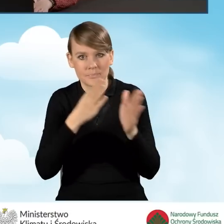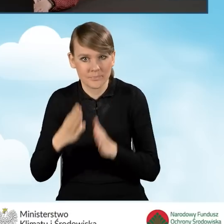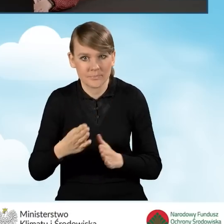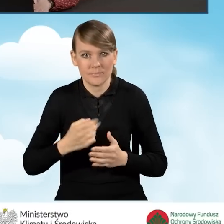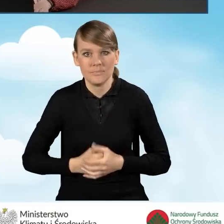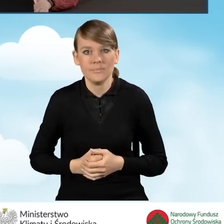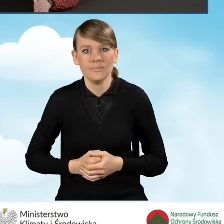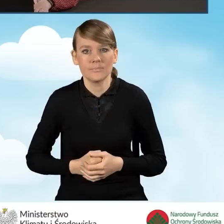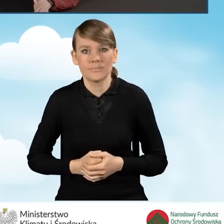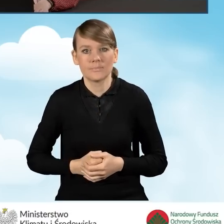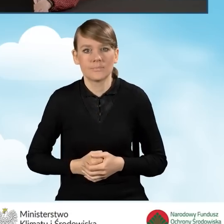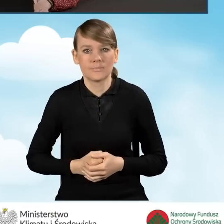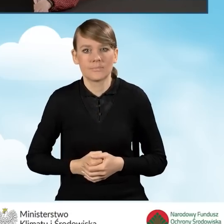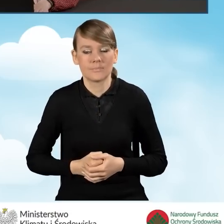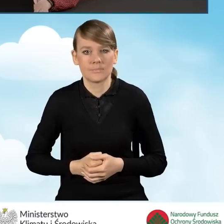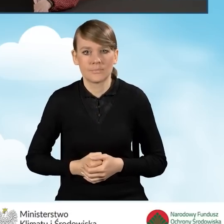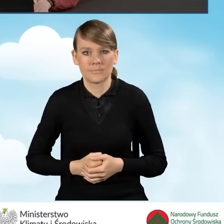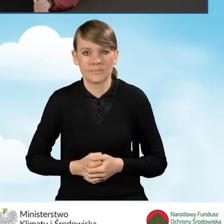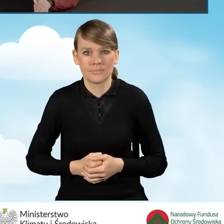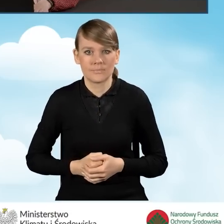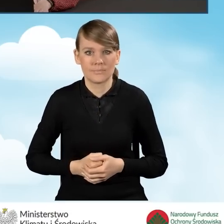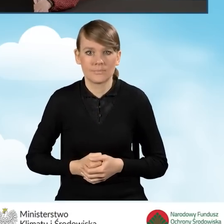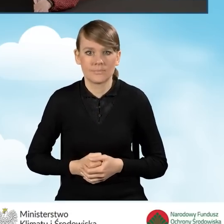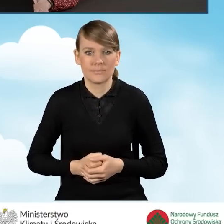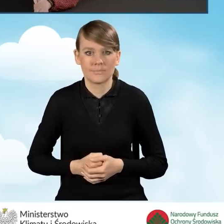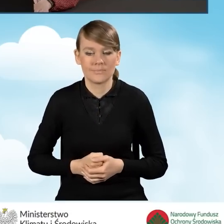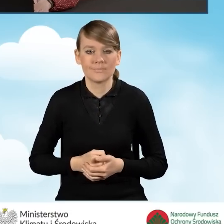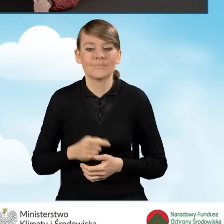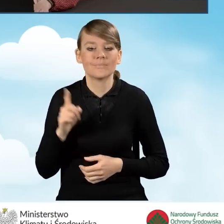Ja wrócę z powrotem do tego naszego wniosku, który wypełnialiśmy,